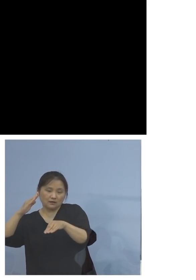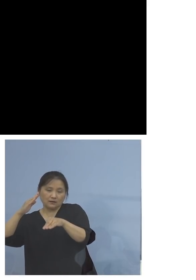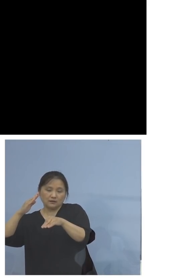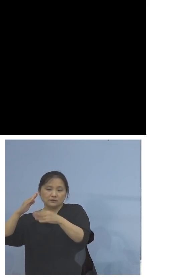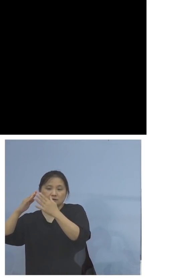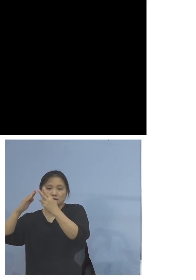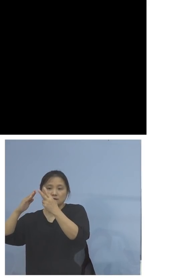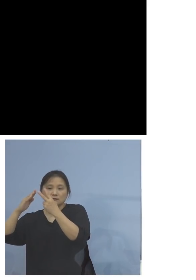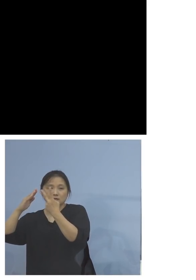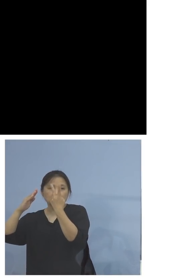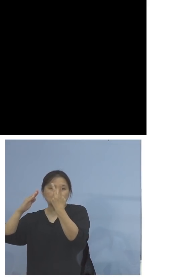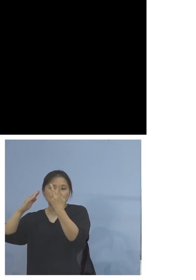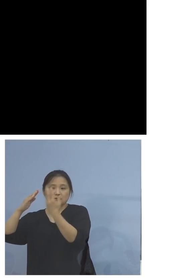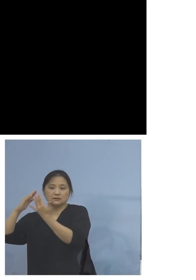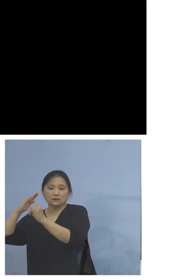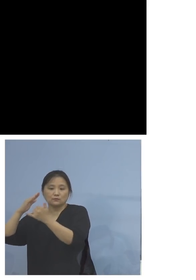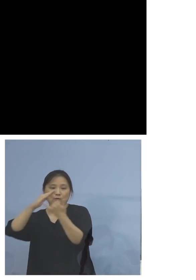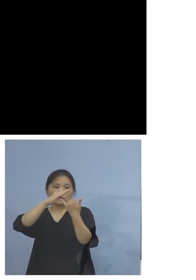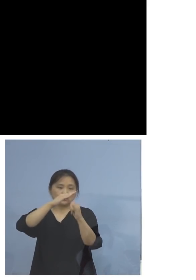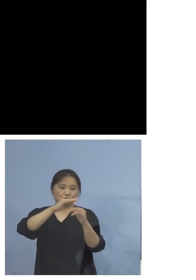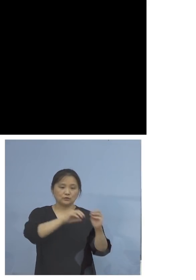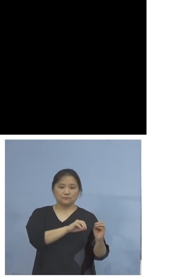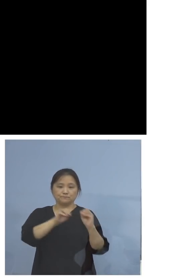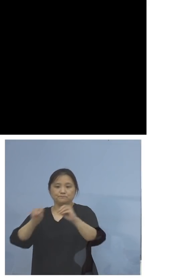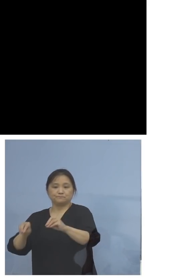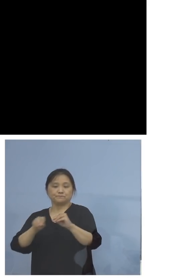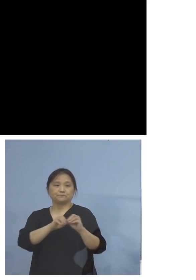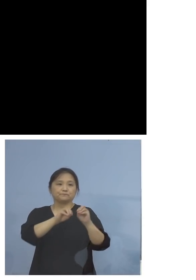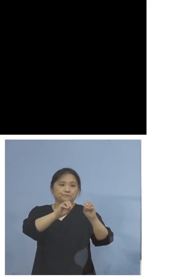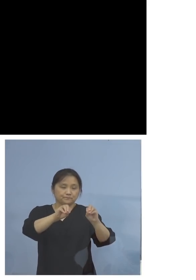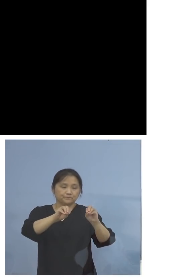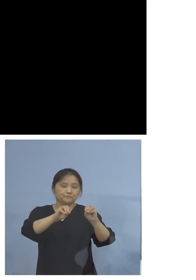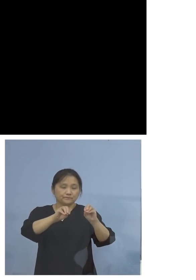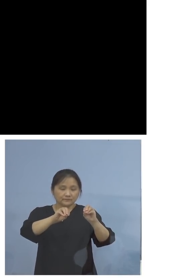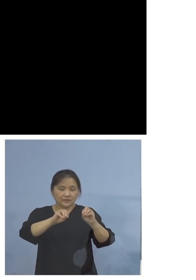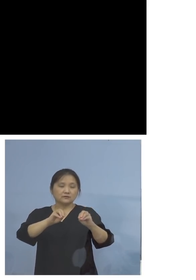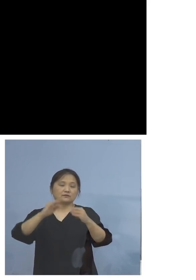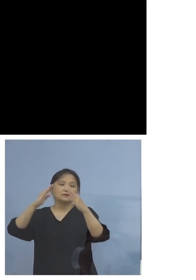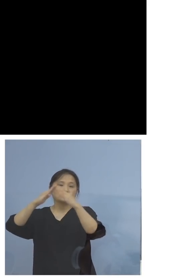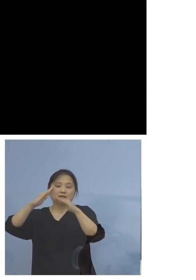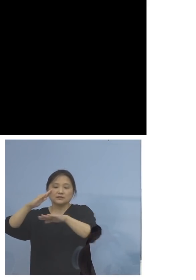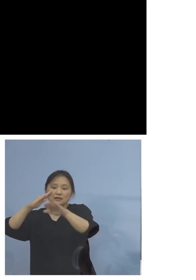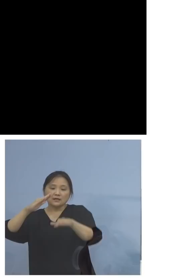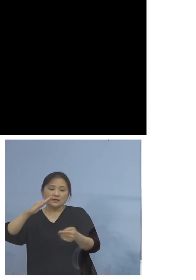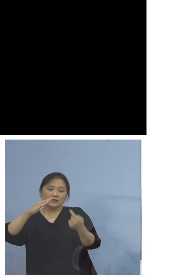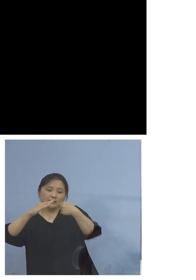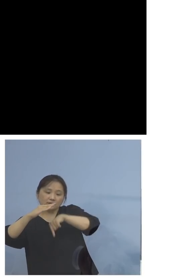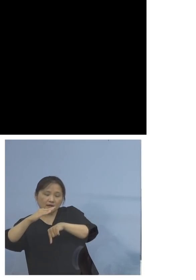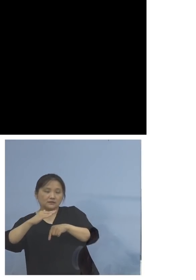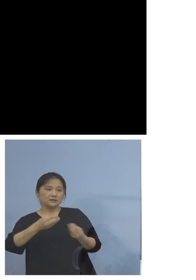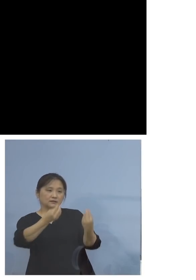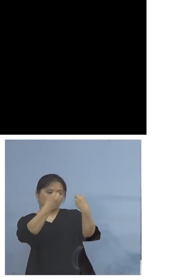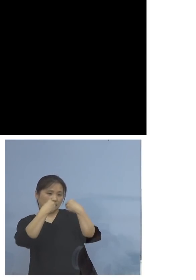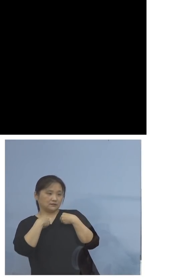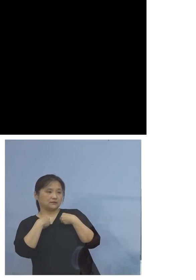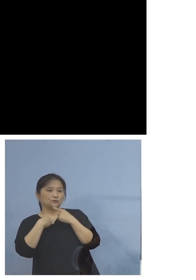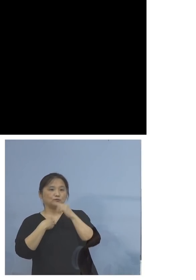持ち込まれたと、典型的な家庭内感染 この状況ということになります